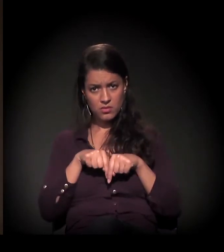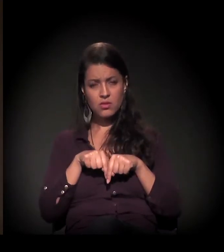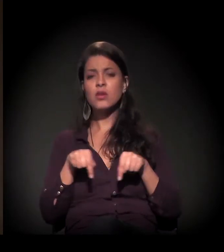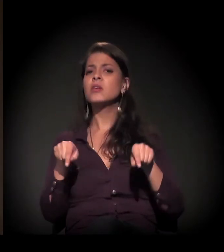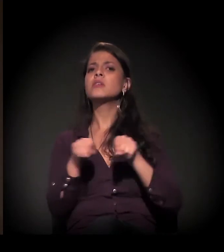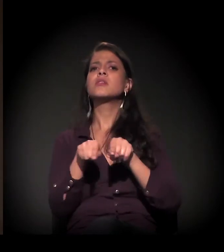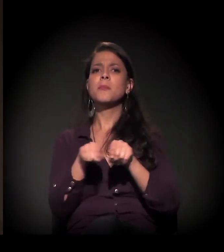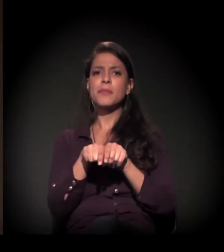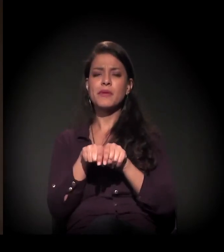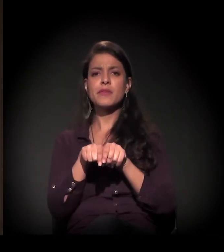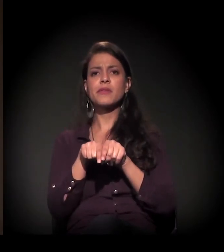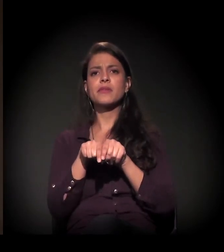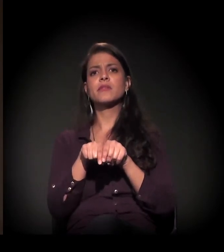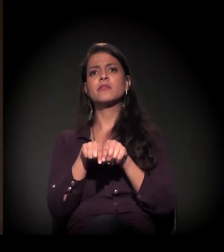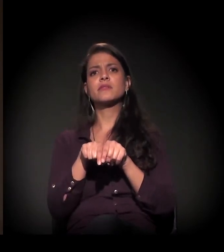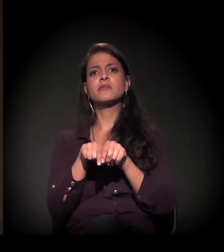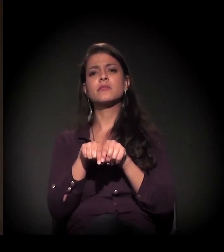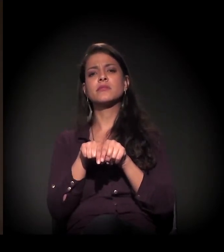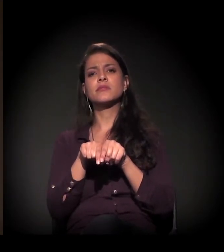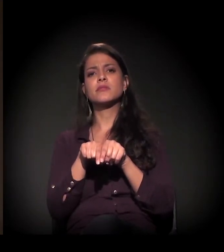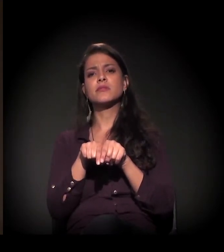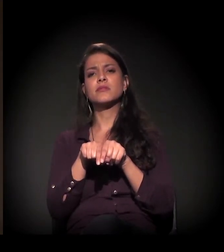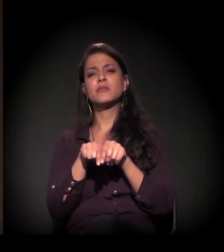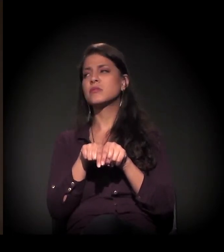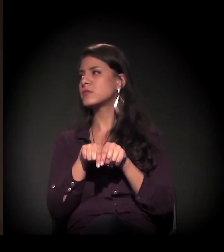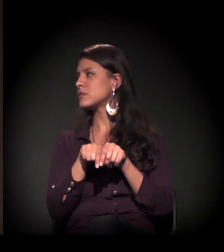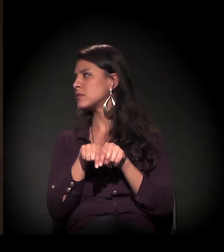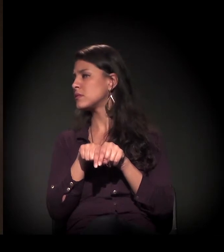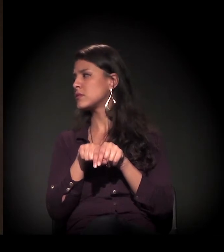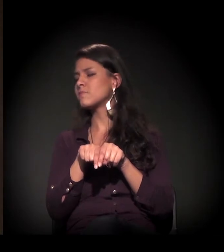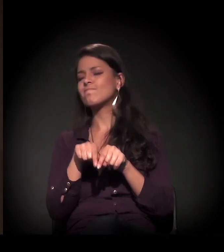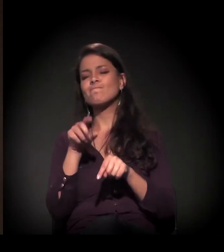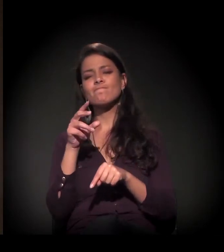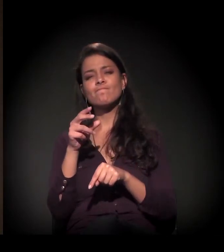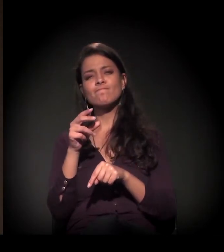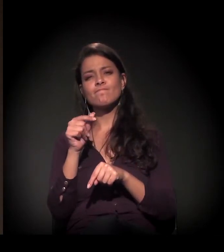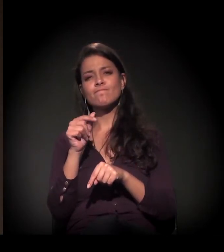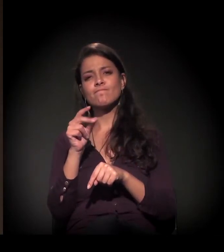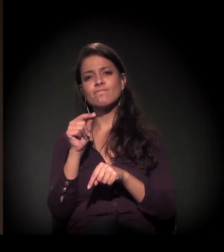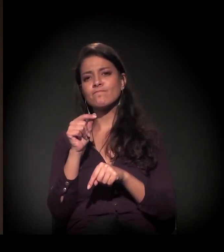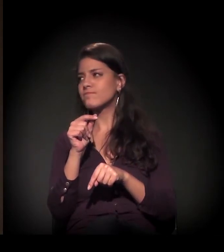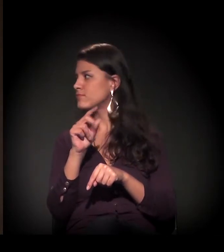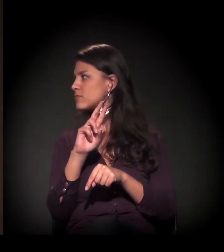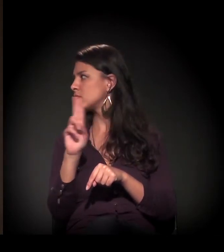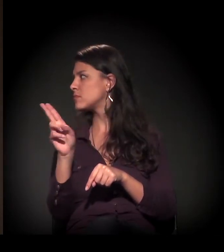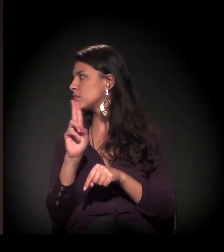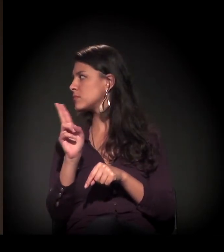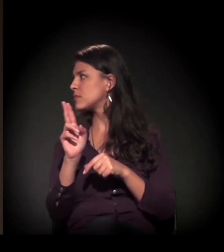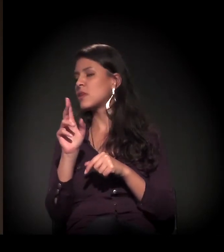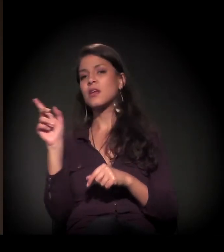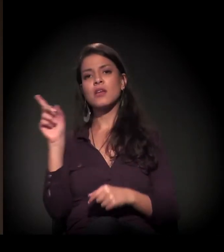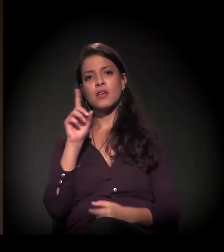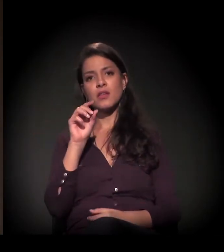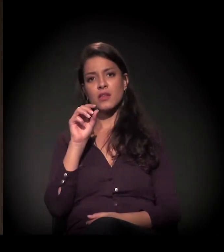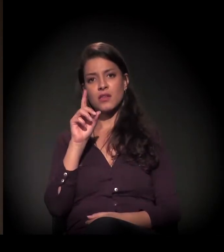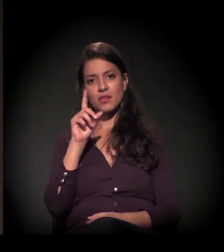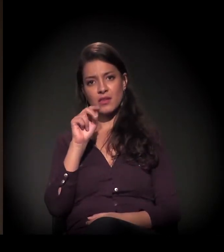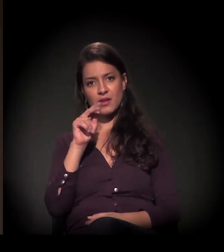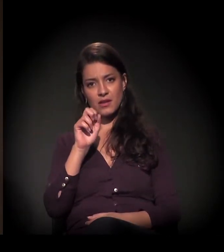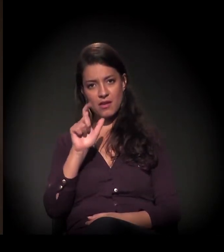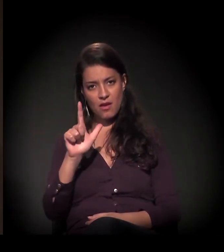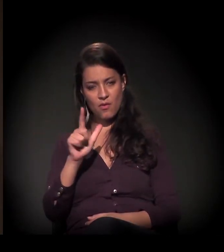dialogando também com o que o Daniel falou −,